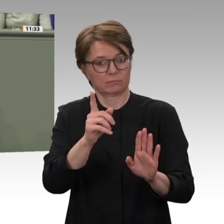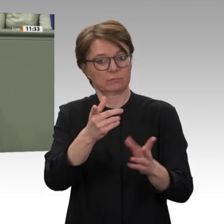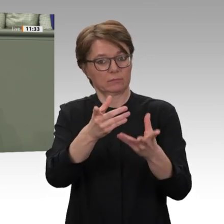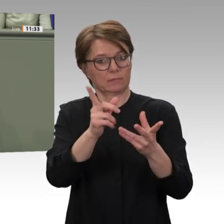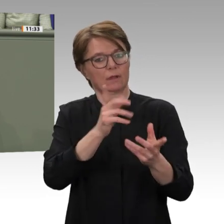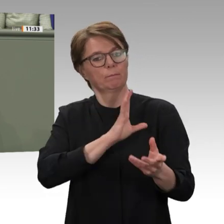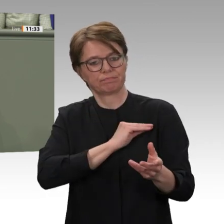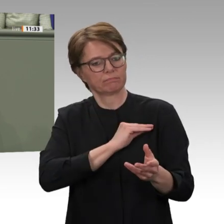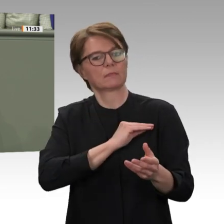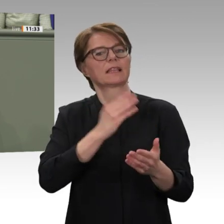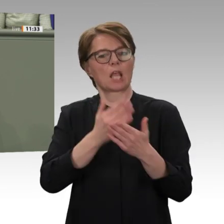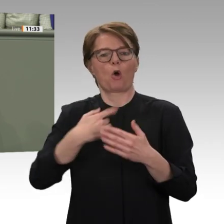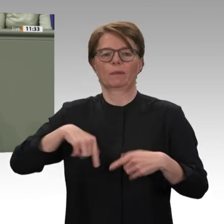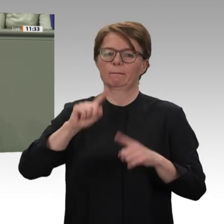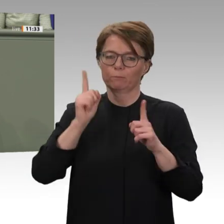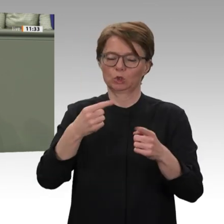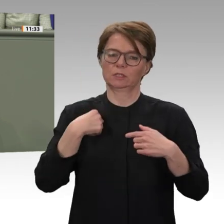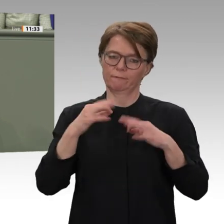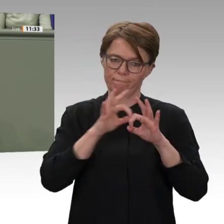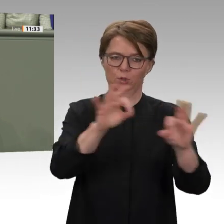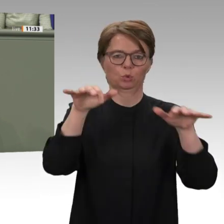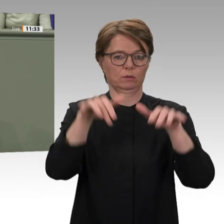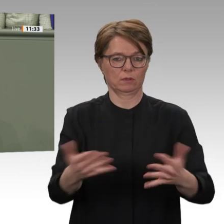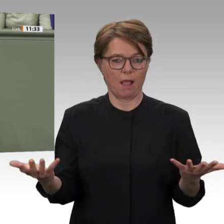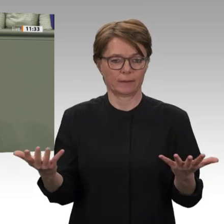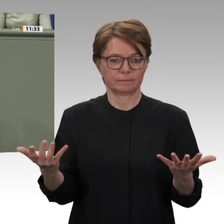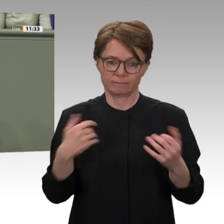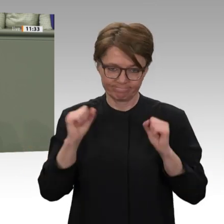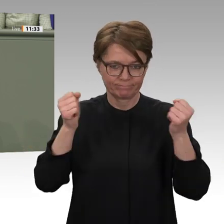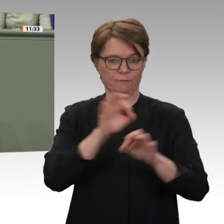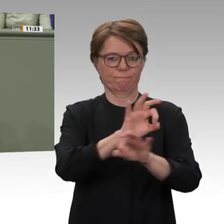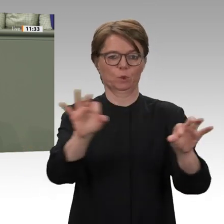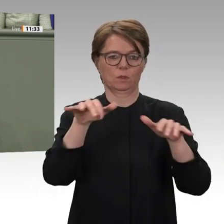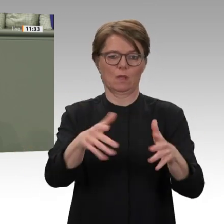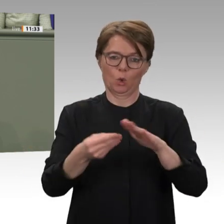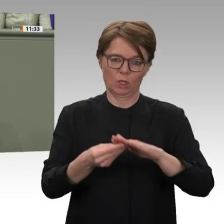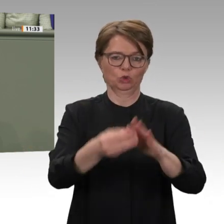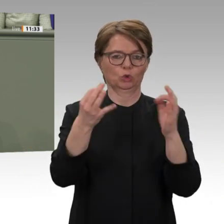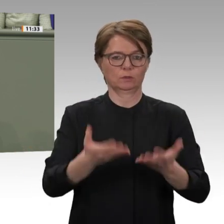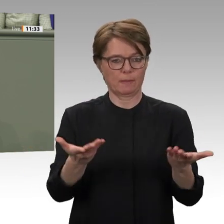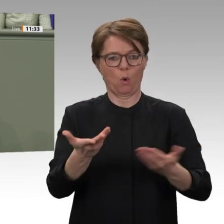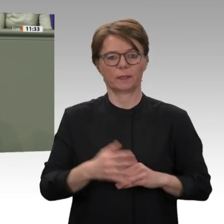die das Engagement der internationalen Finanzinstitute und Finanzgeber mobilisieren, vor allem